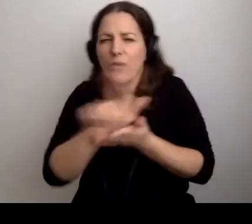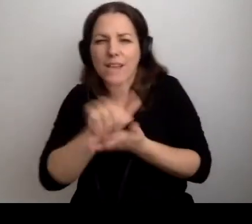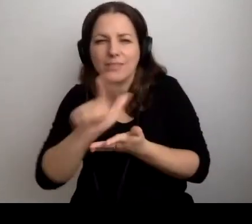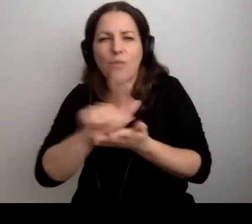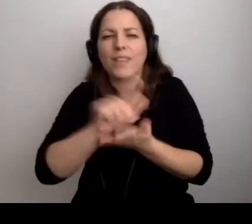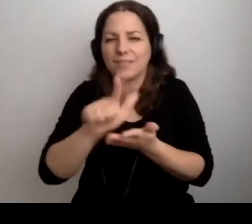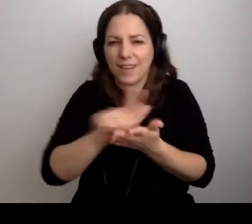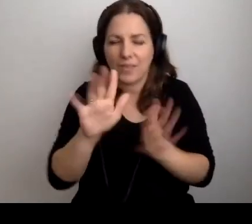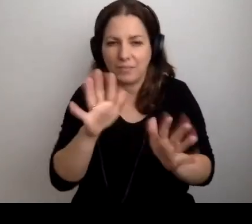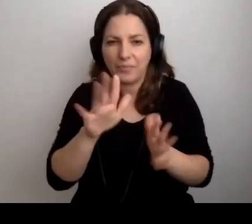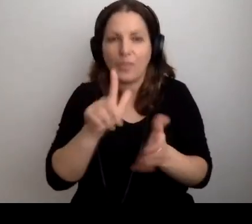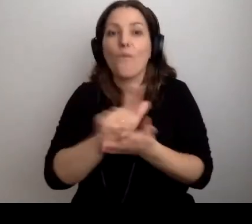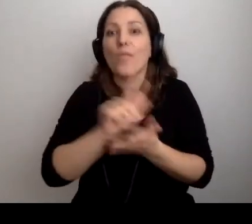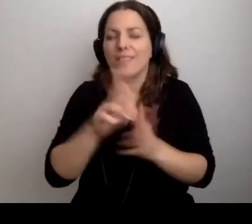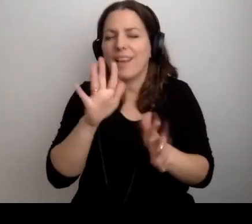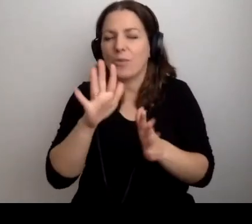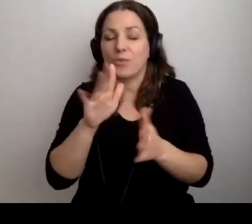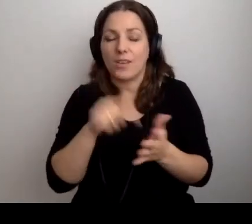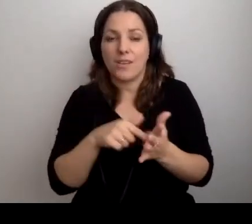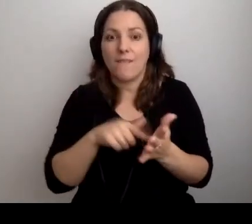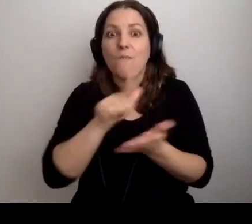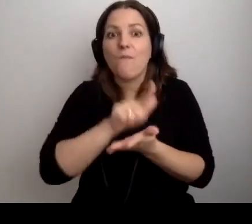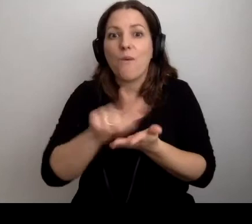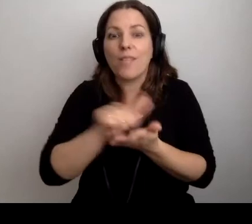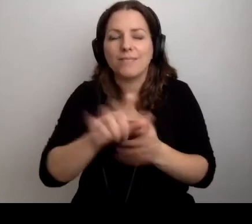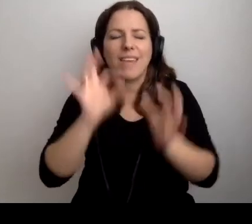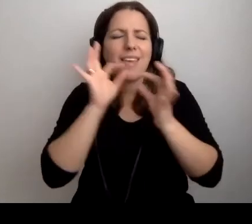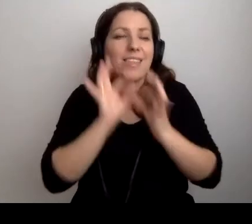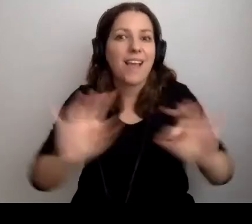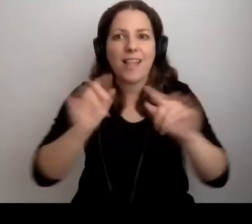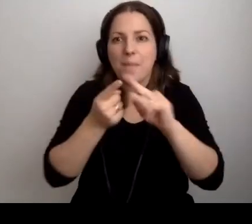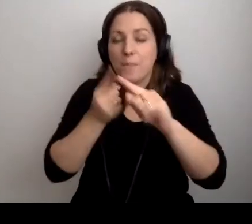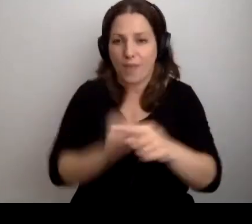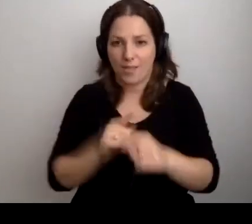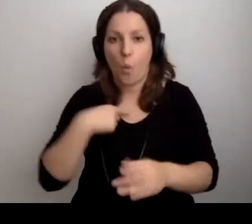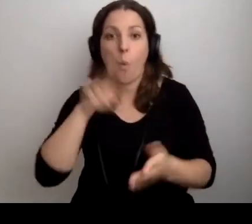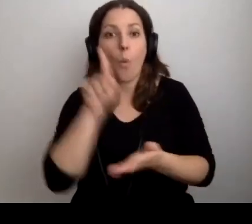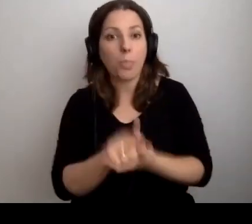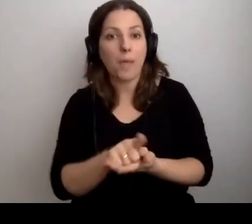Idealnie przed. Udało się to zrobić.